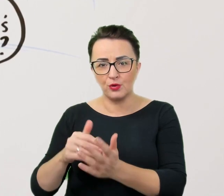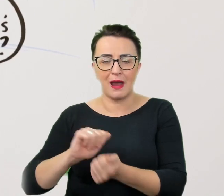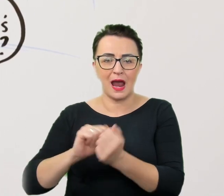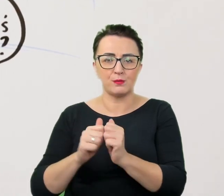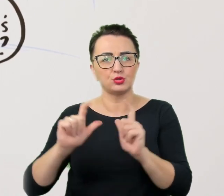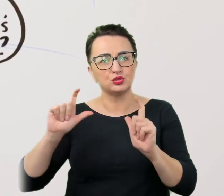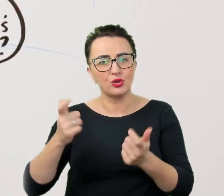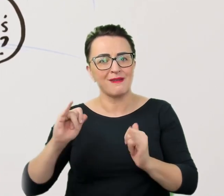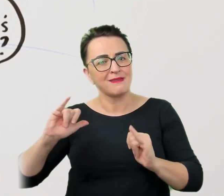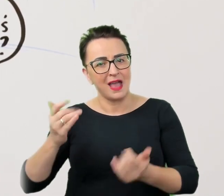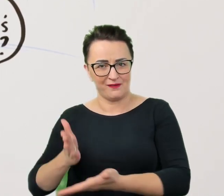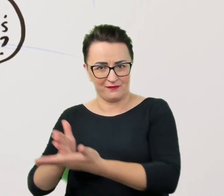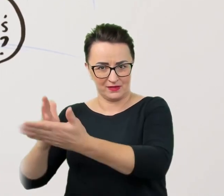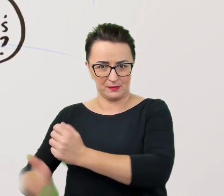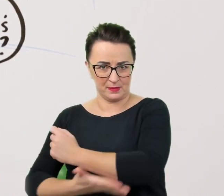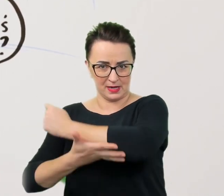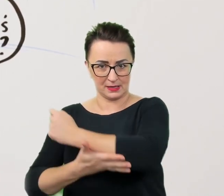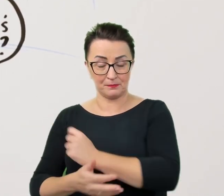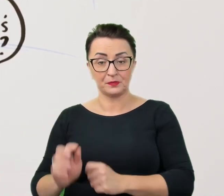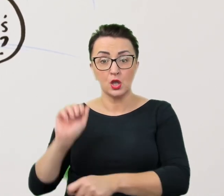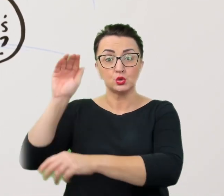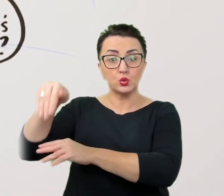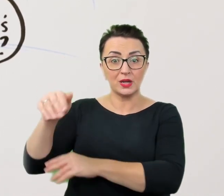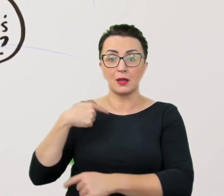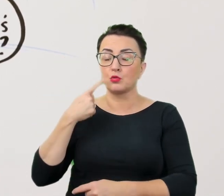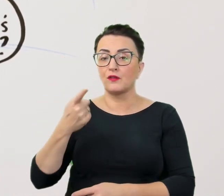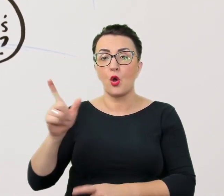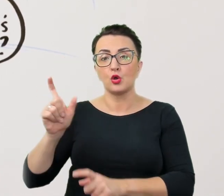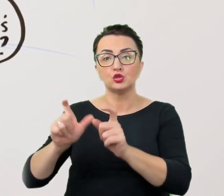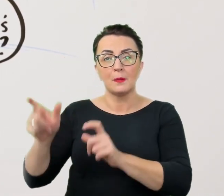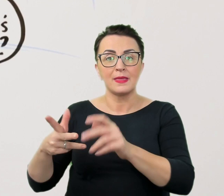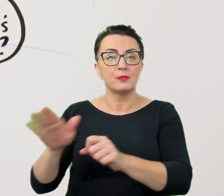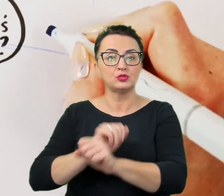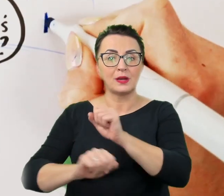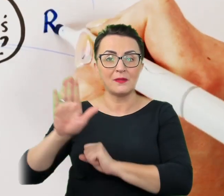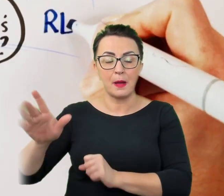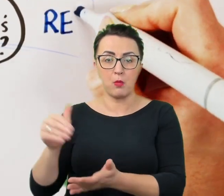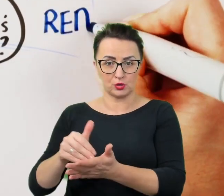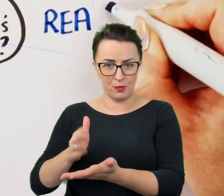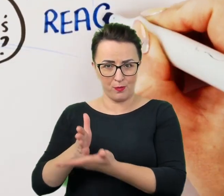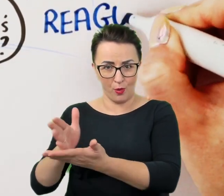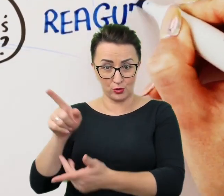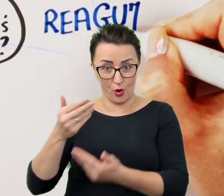Zakładanie z góry, że osoba z niepełnosprawnością potrzebuje pomocy, nie jest objawem uprzejmości, a wywyższaniem się.